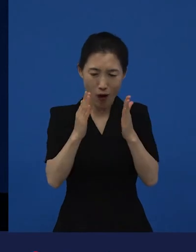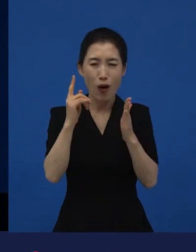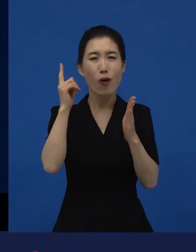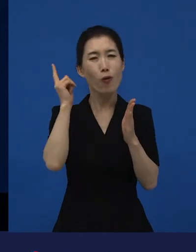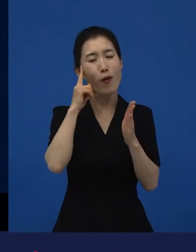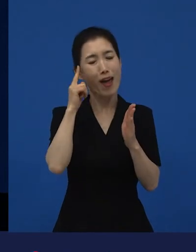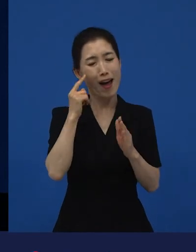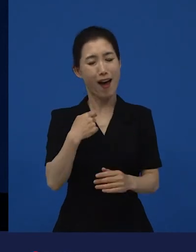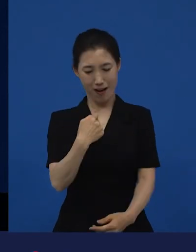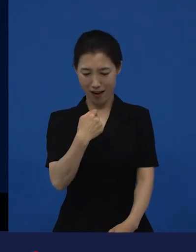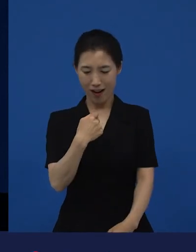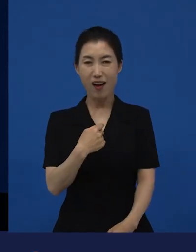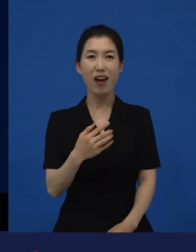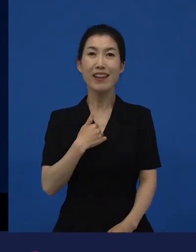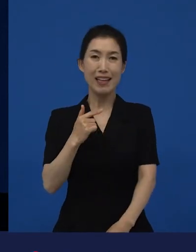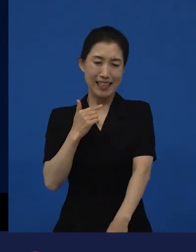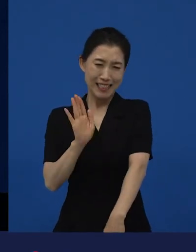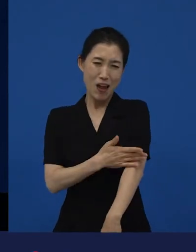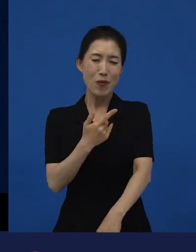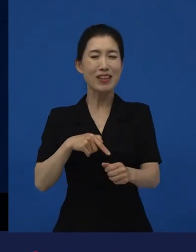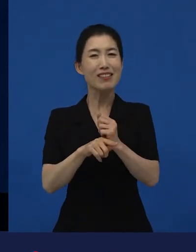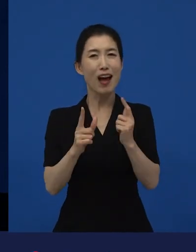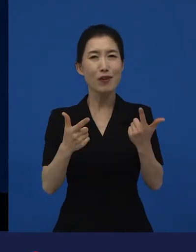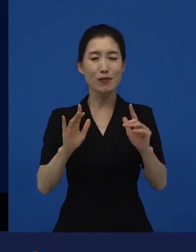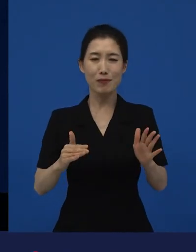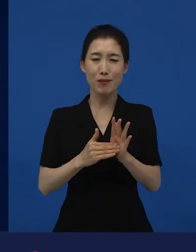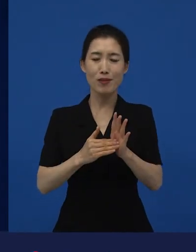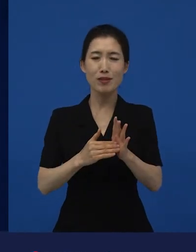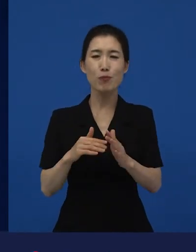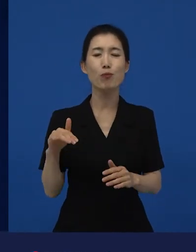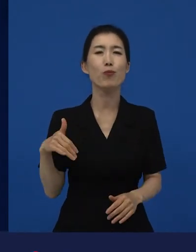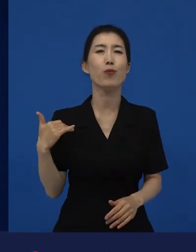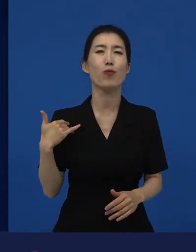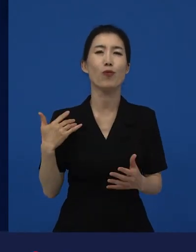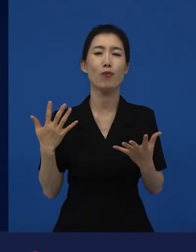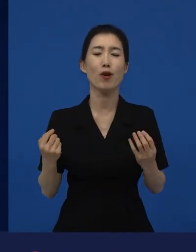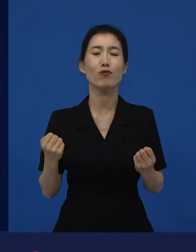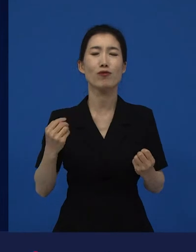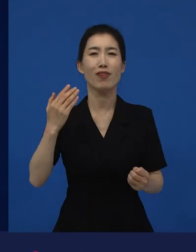잘못했다기보다는 잘 몰랐었던 이야기들이 이제 들어가 있구요.